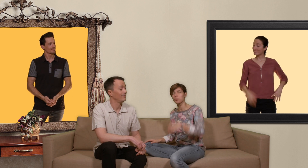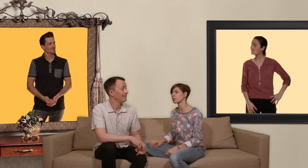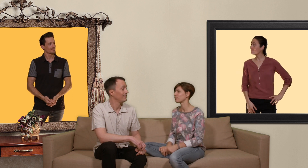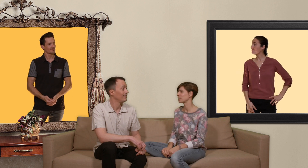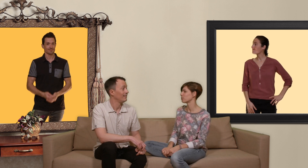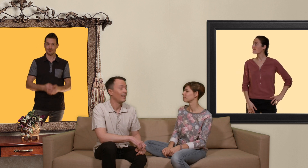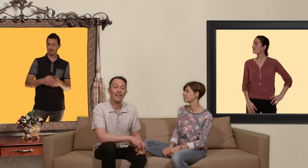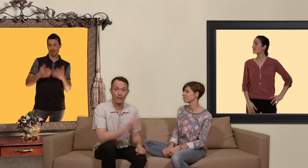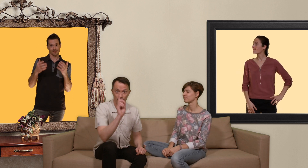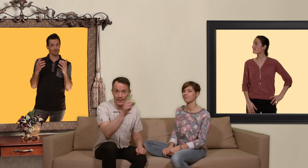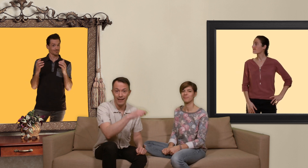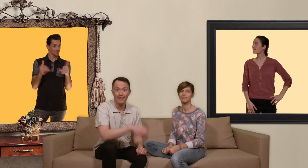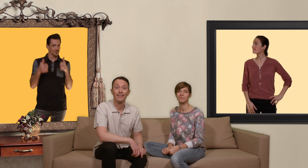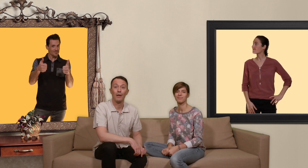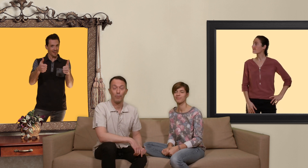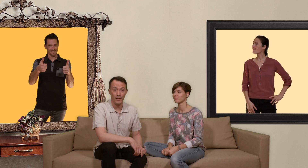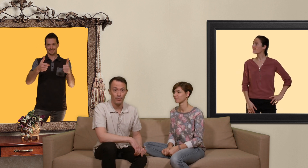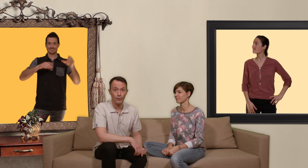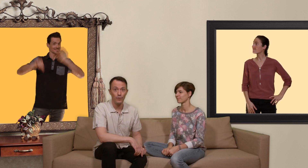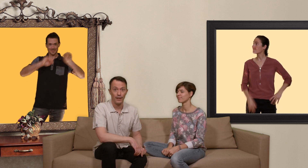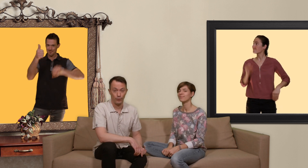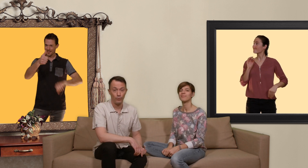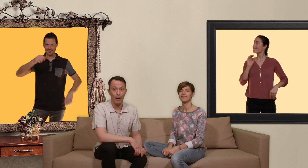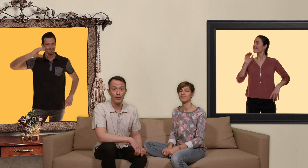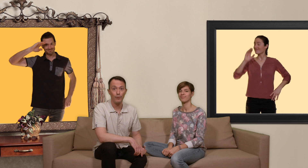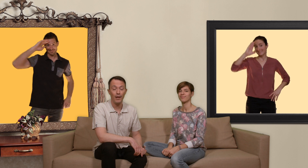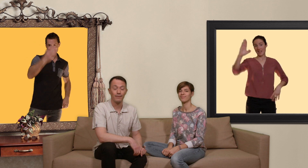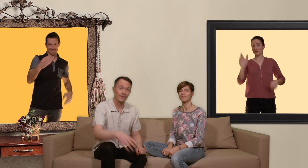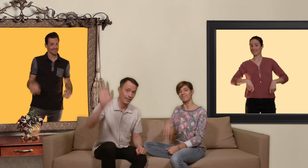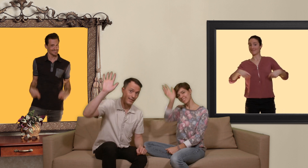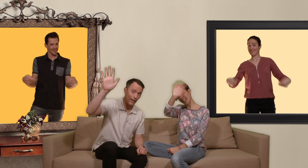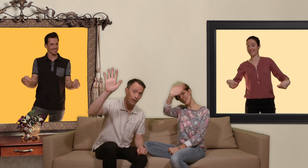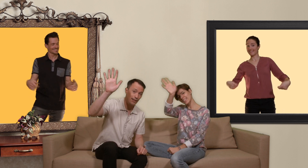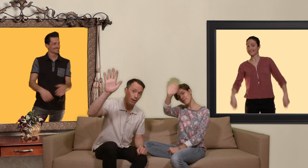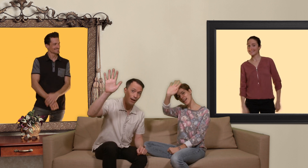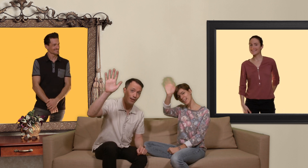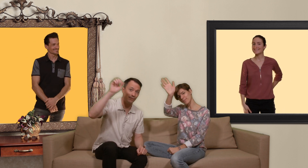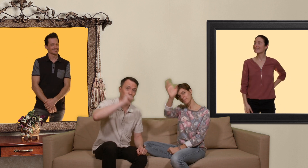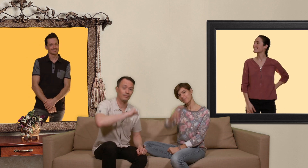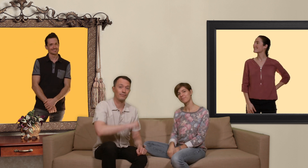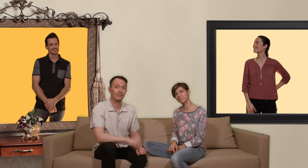prochaine vidéo et donc d'ici là prenez soin de vous et surtout amusez vous bien Salut les slibards !